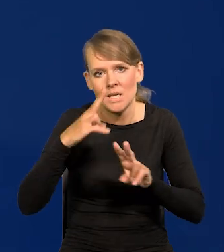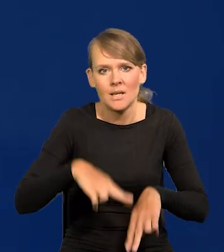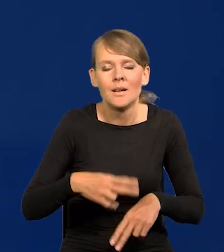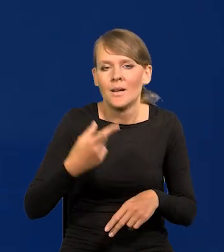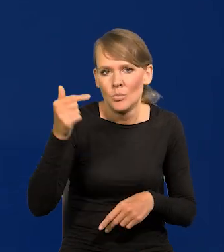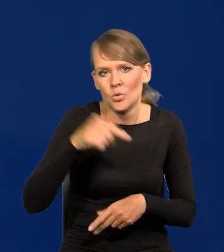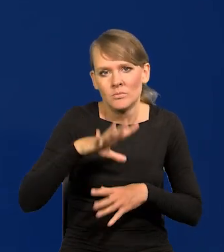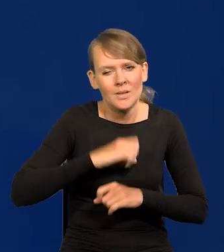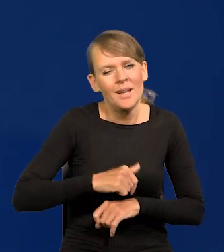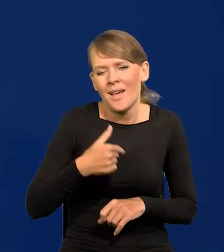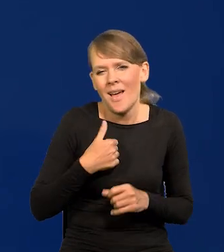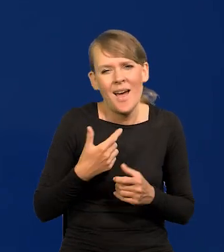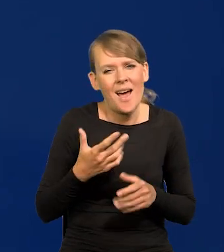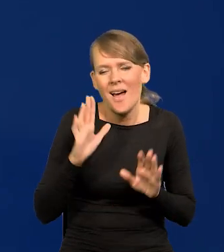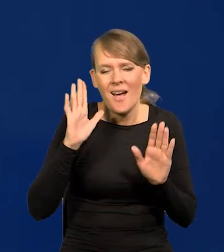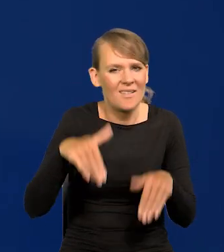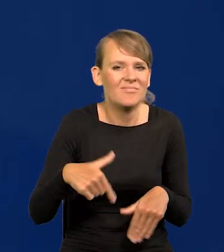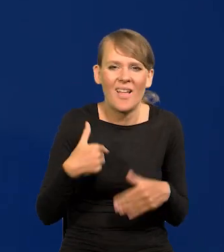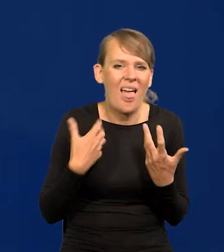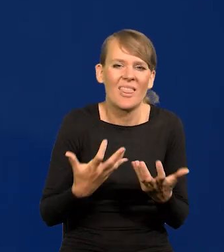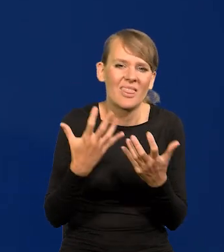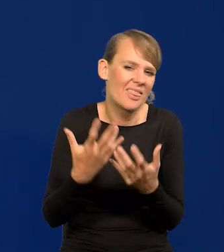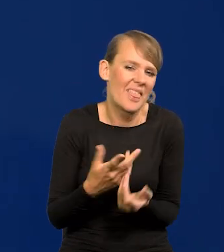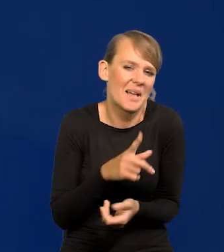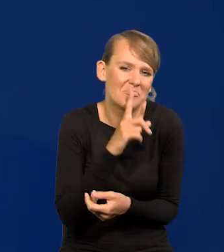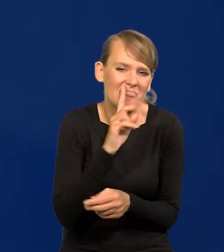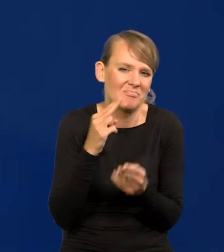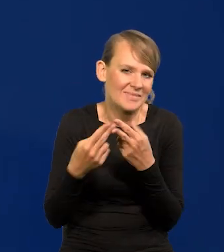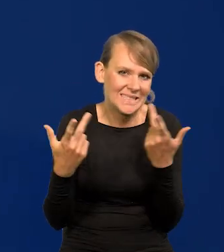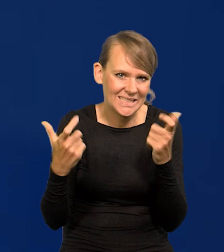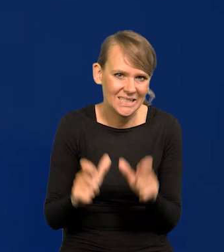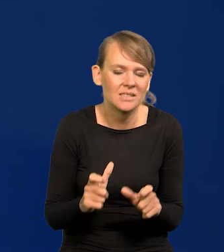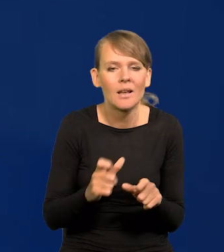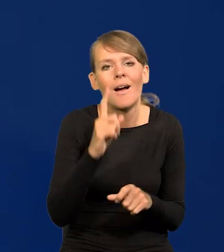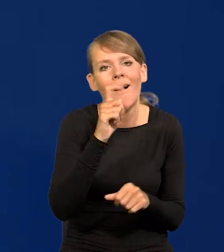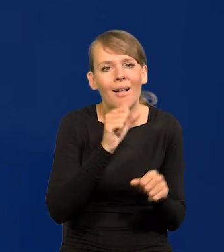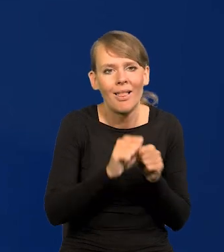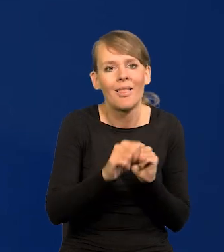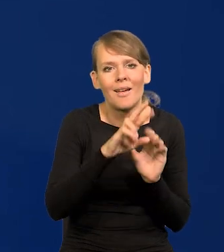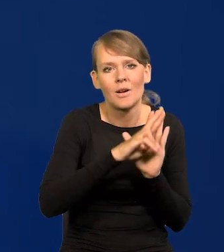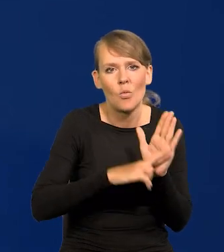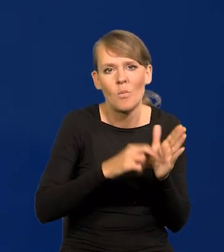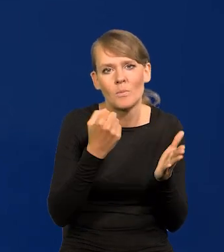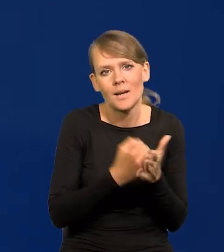Najchętniej bym w ogóle nie odpowiadał na te zaczepki, ale są pewne reguły prawne, które zmuszają do odpowiedzi,